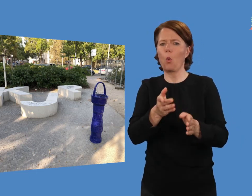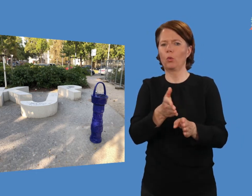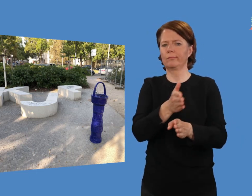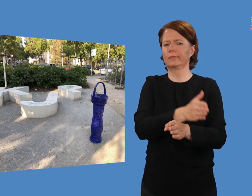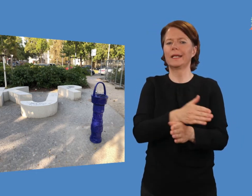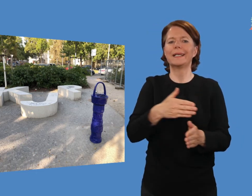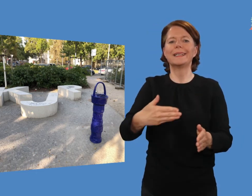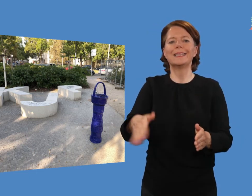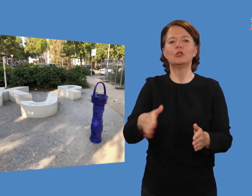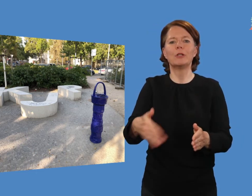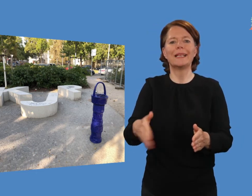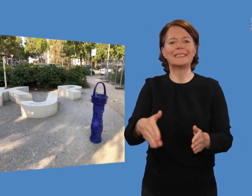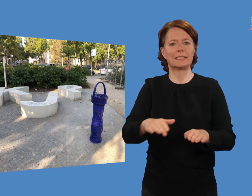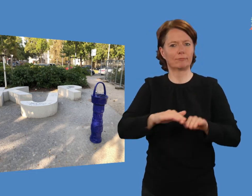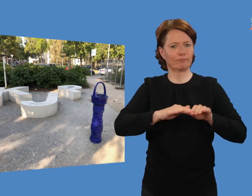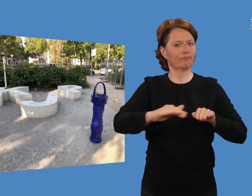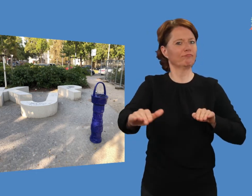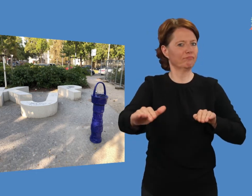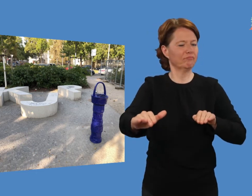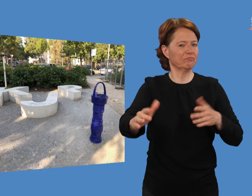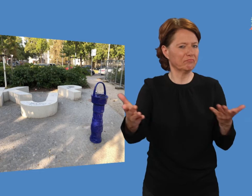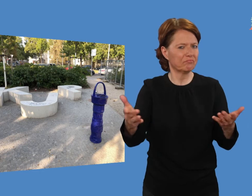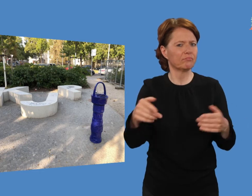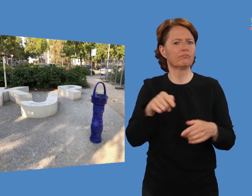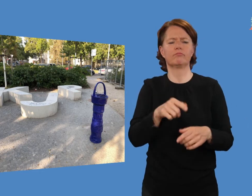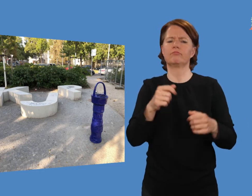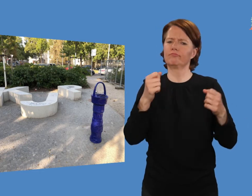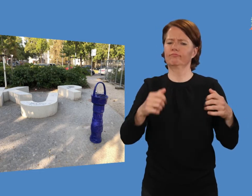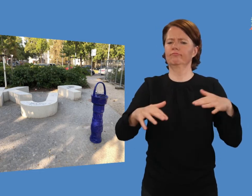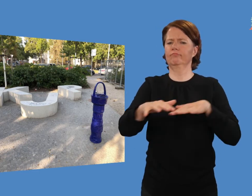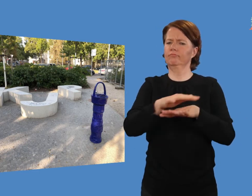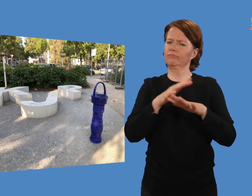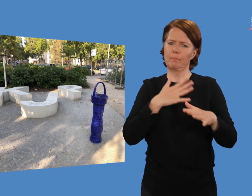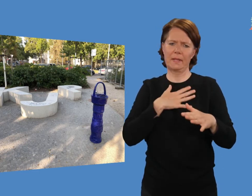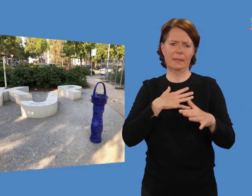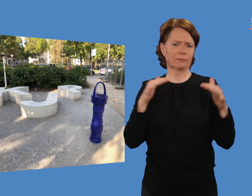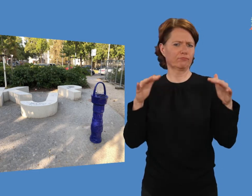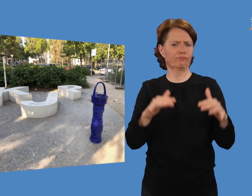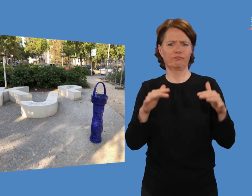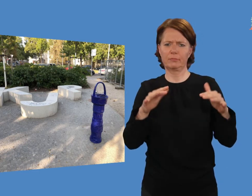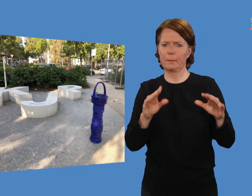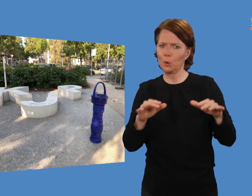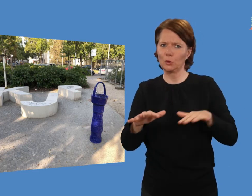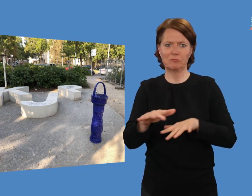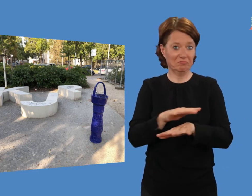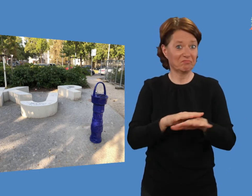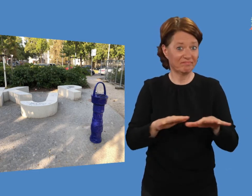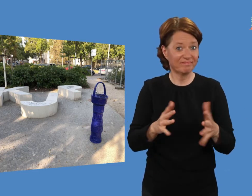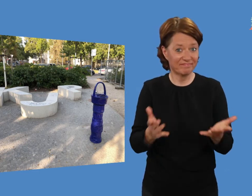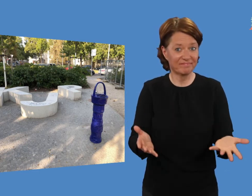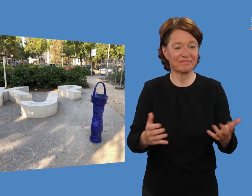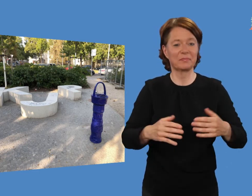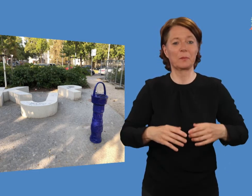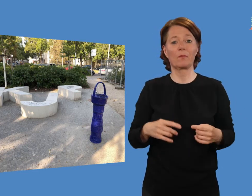Neben ihnen steht eine Tischtennisplatte (nicht im Bild) und der Ort wird fleißig genutzt.